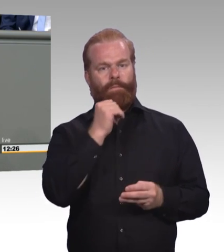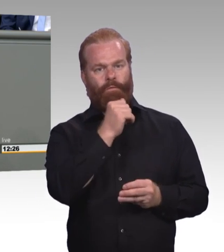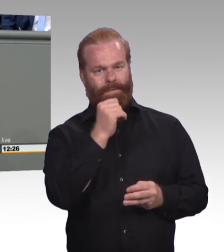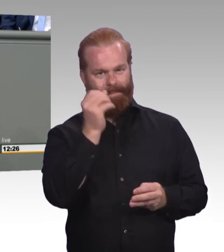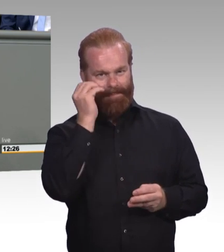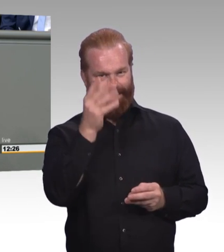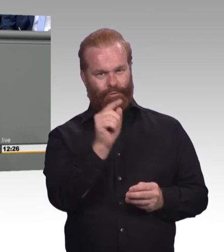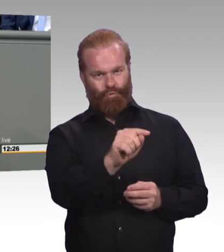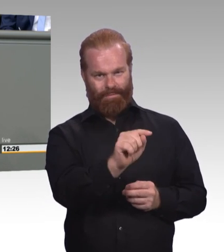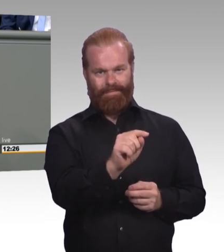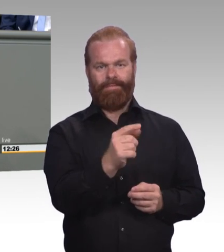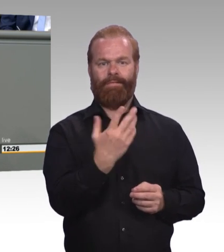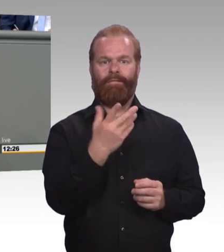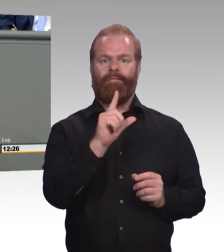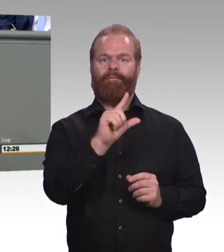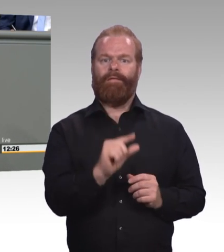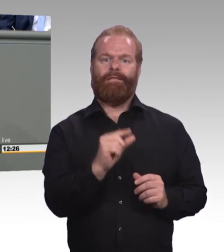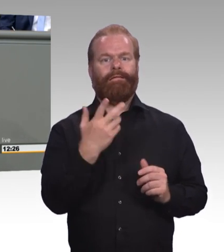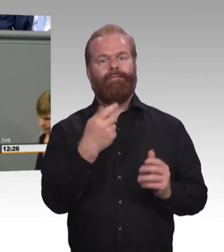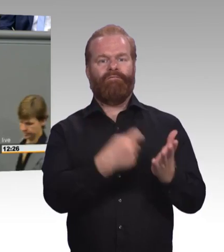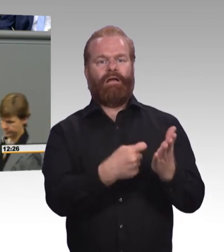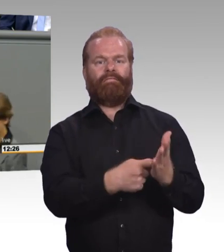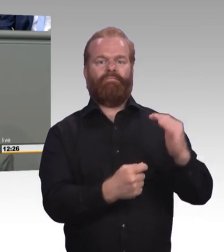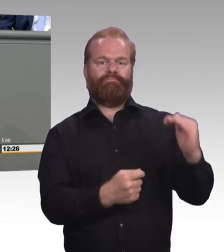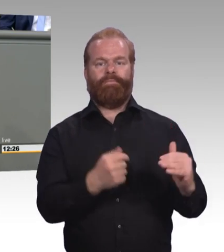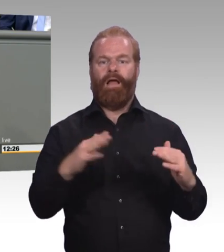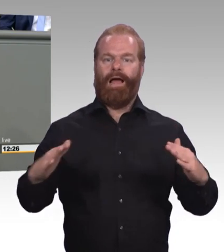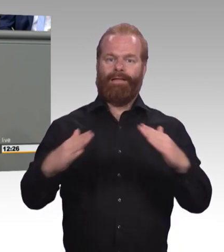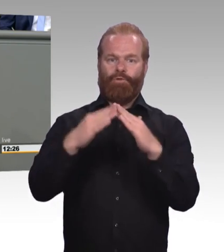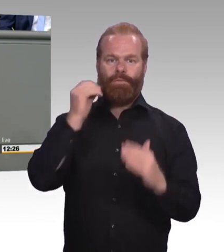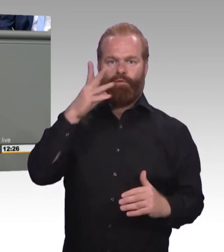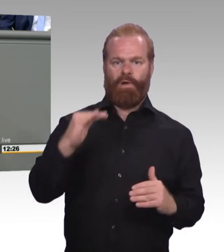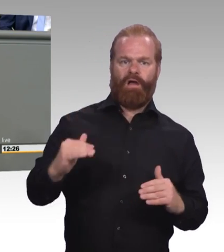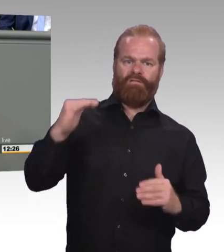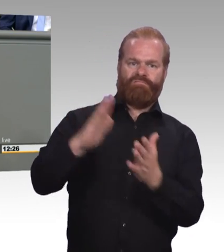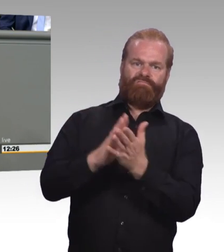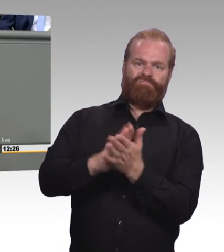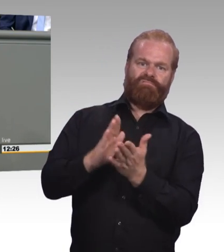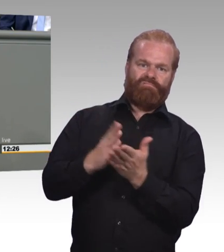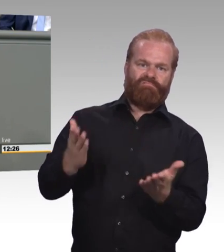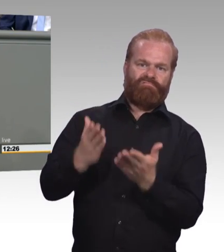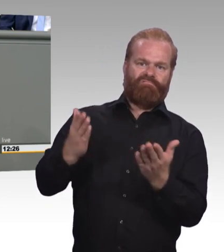das ist das, was unsere jungen Menschen dazu verleitet, dass sie sich eher in die Richtung der akademischen Laufbahn orientieren.